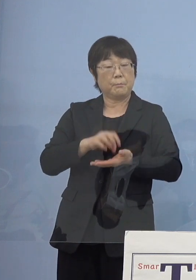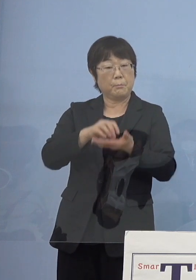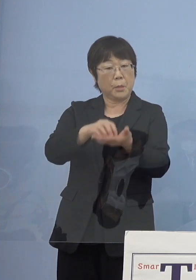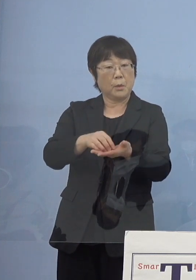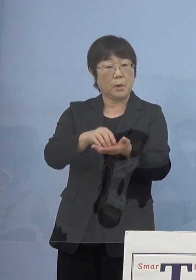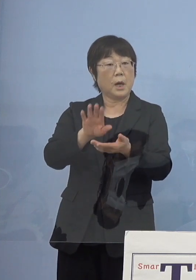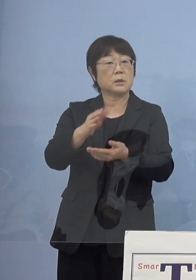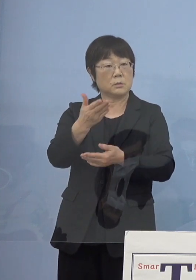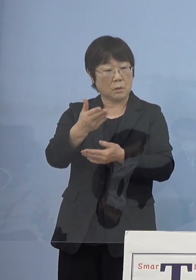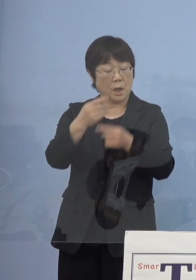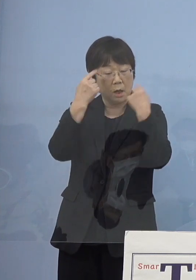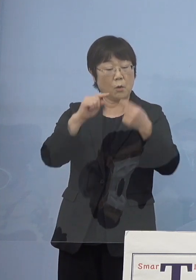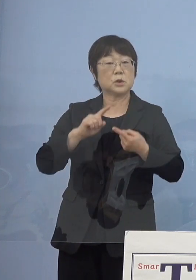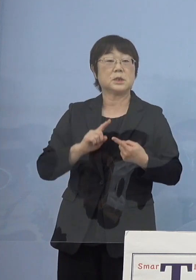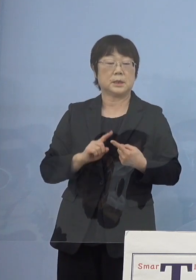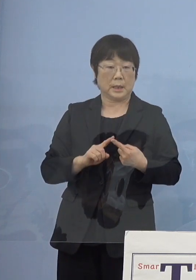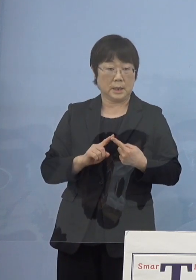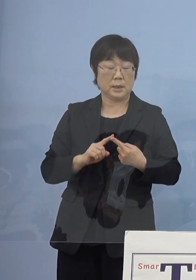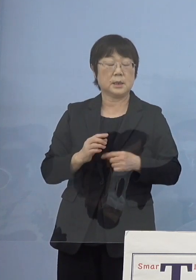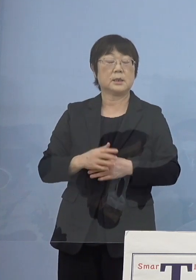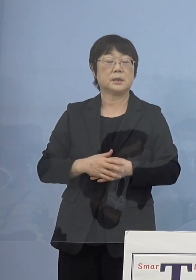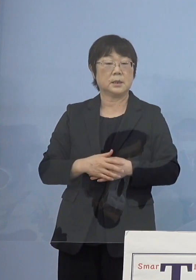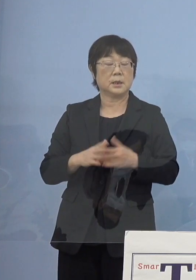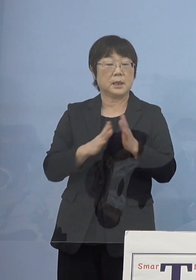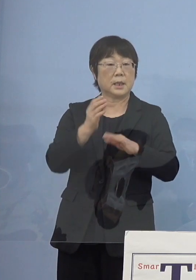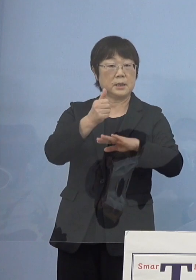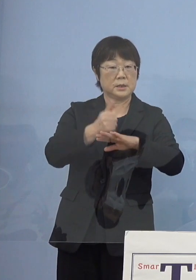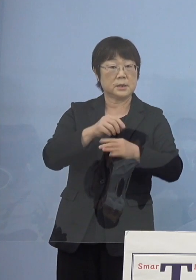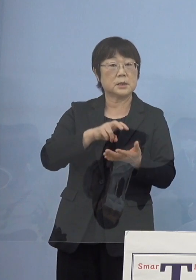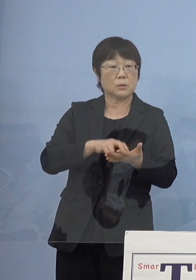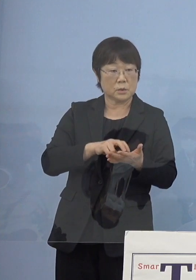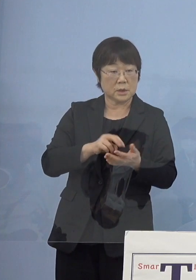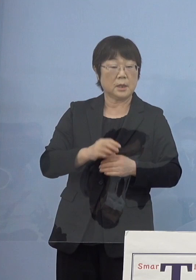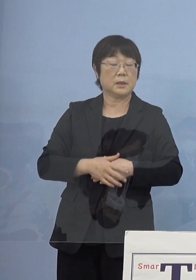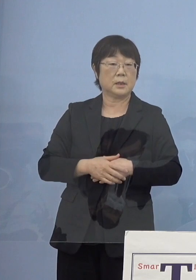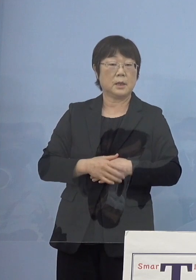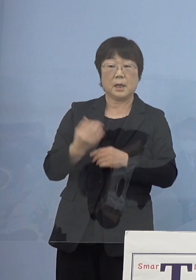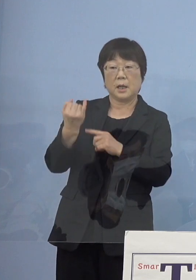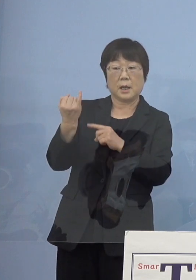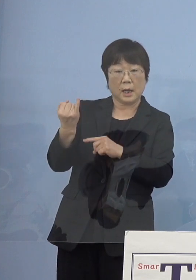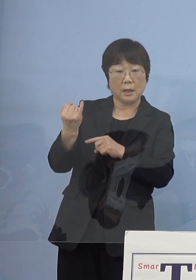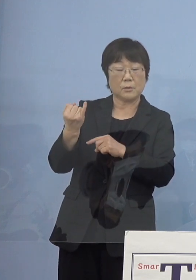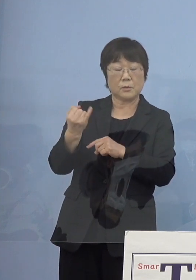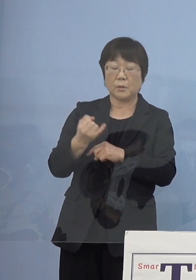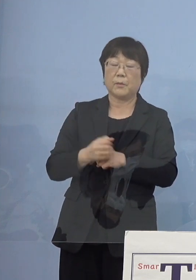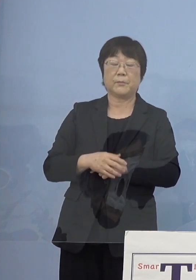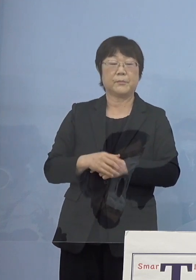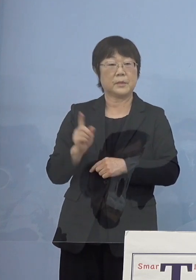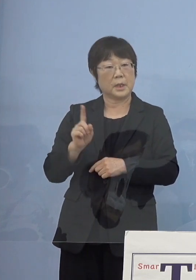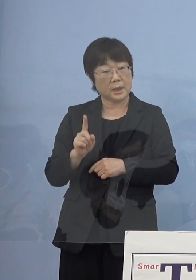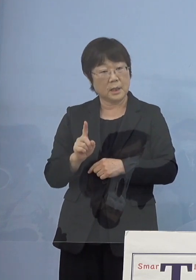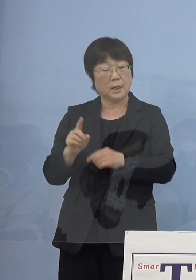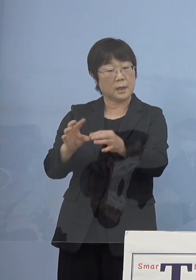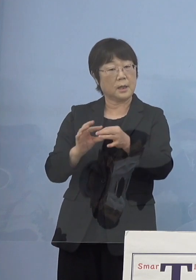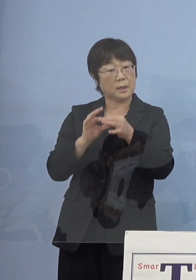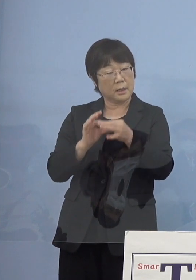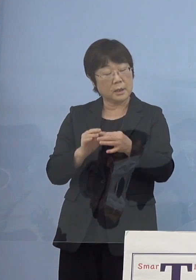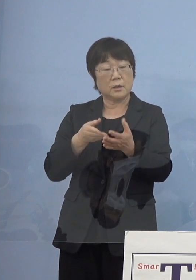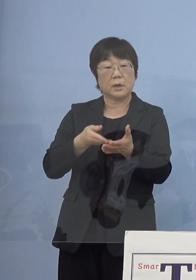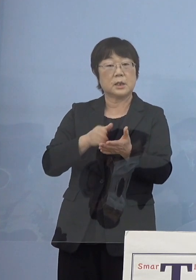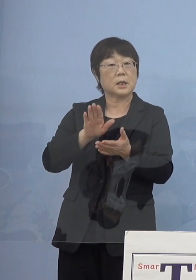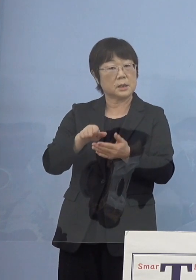個人的に知事が何か寂聴さんとのエピソードがあれば 教えていただきたいなと思います